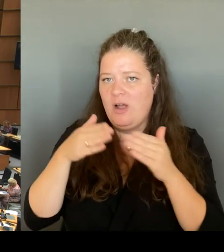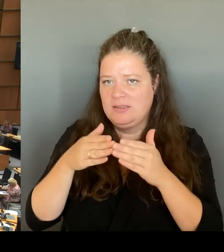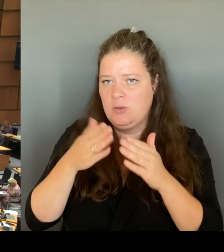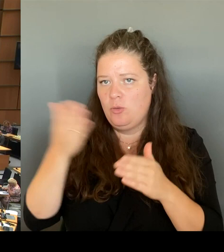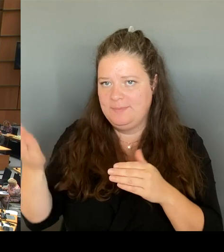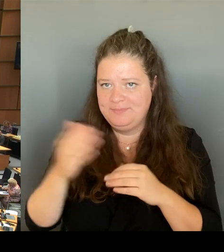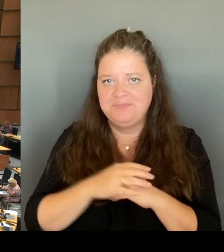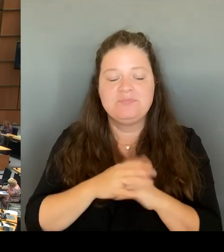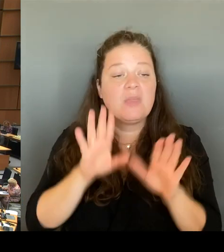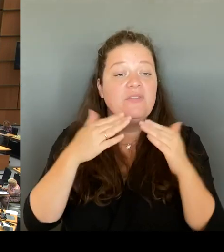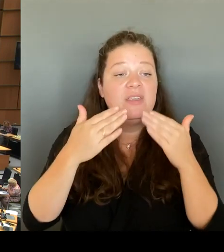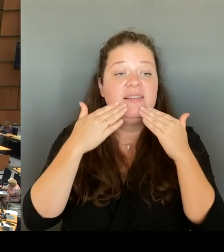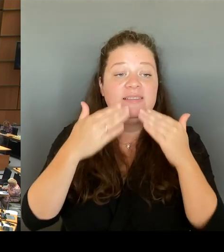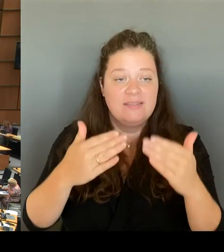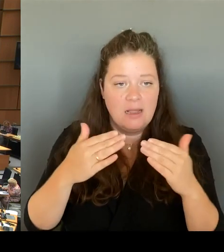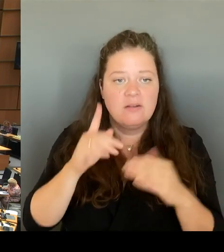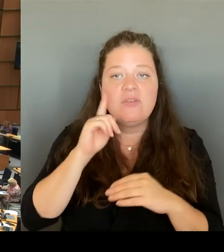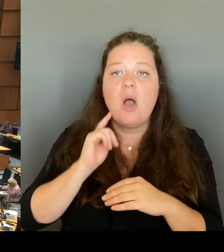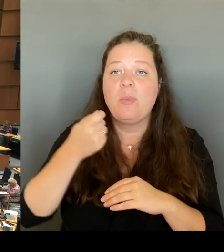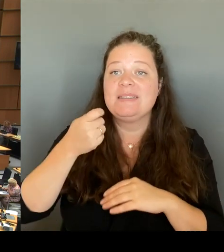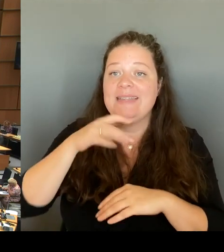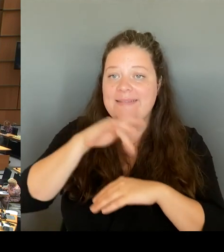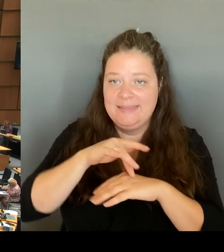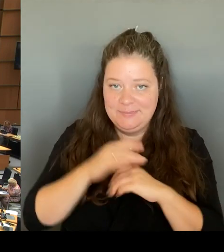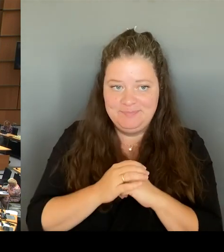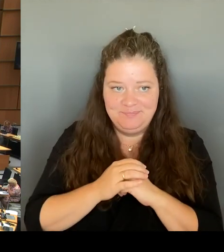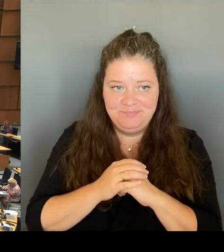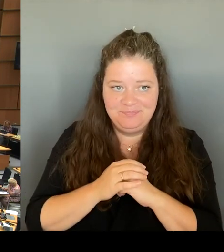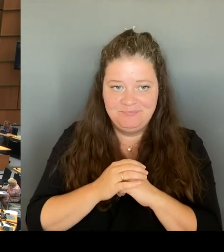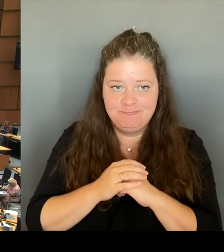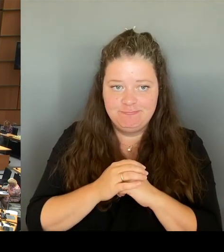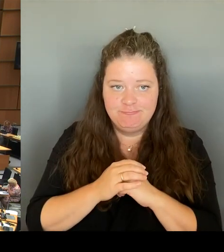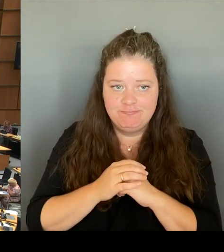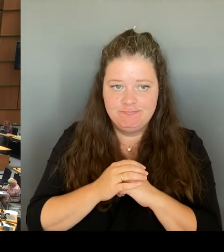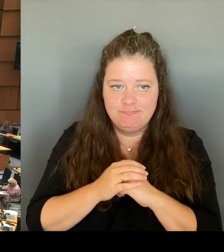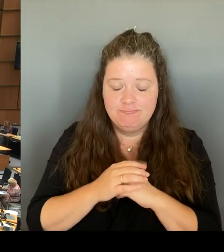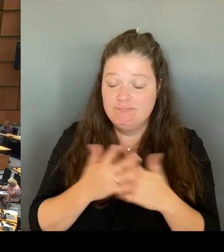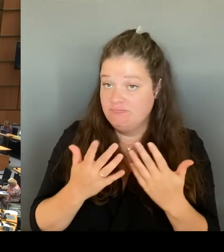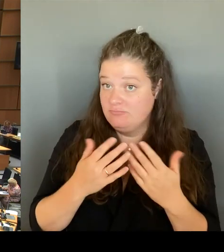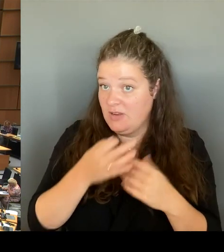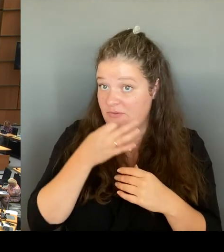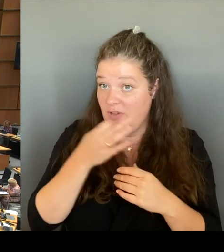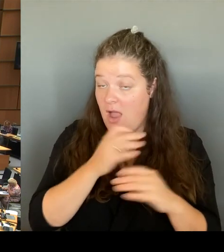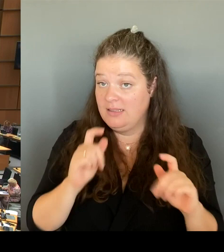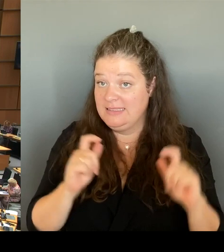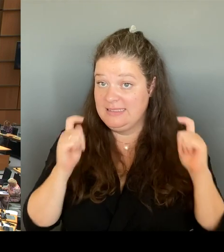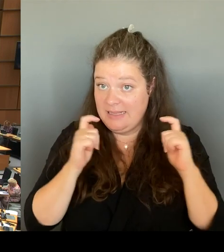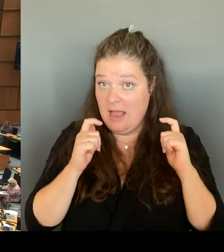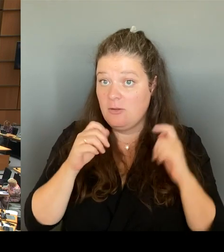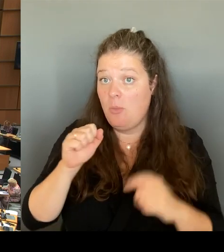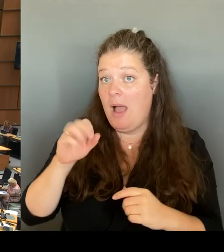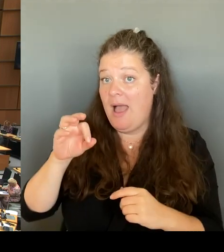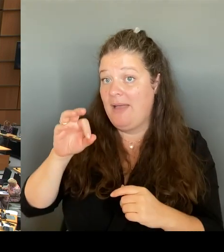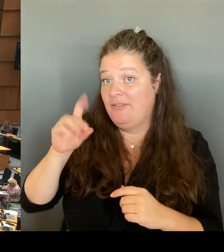und das frage ich den Senat, ob die AfD beim Thema Verfassungsschutz grundsätzlich nervös ist, weil man ja viel tut, um im Fokus der Arbeit dieser Behörde zu stehen.